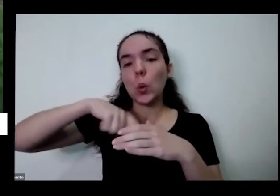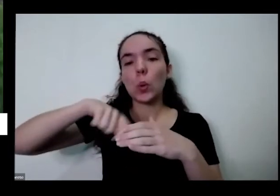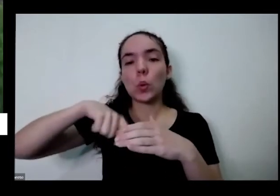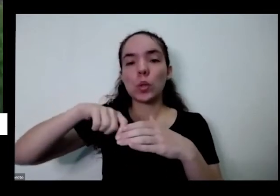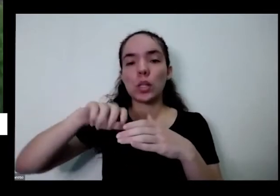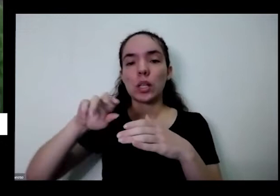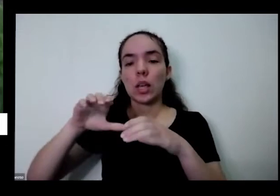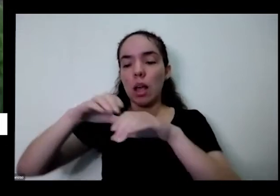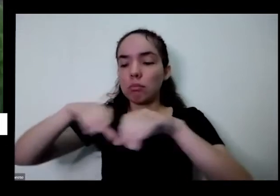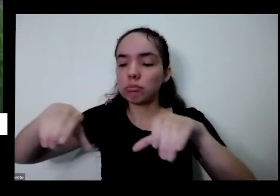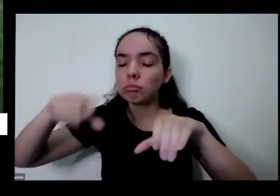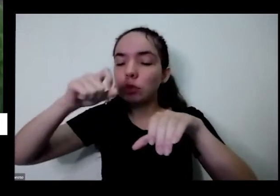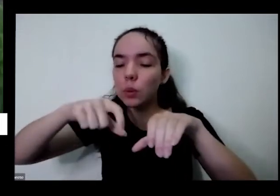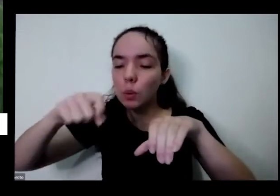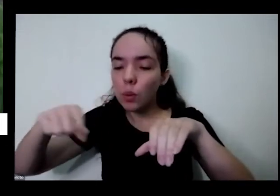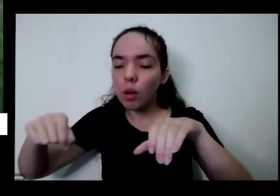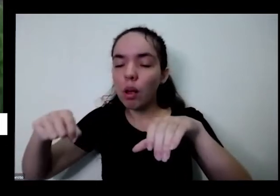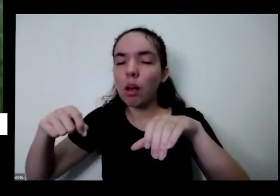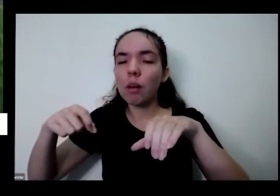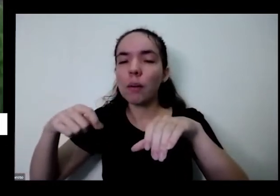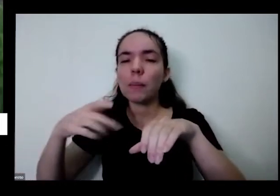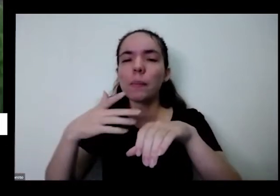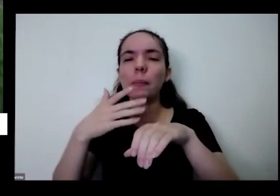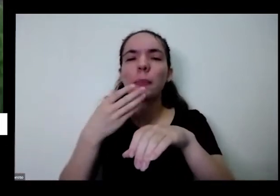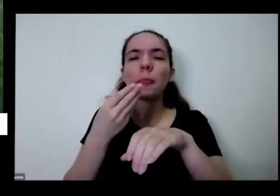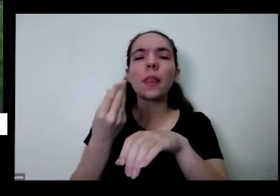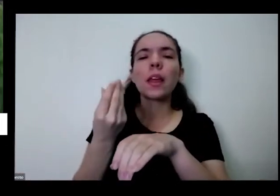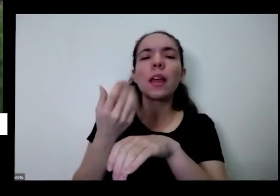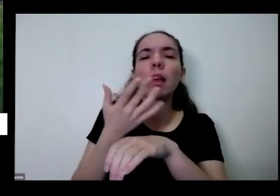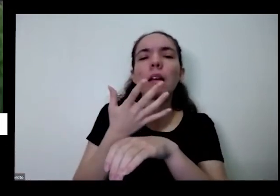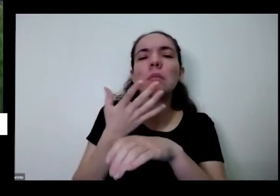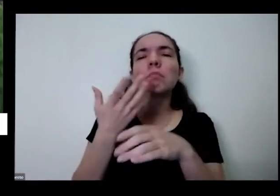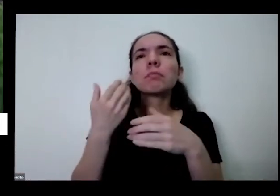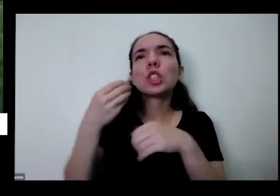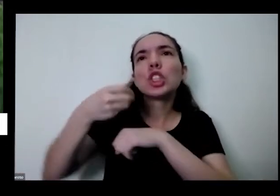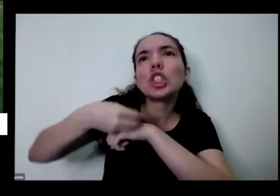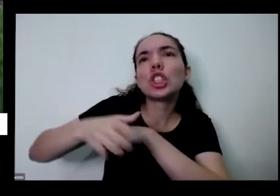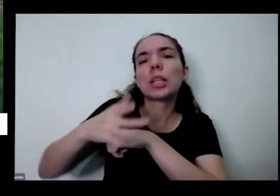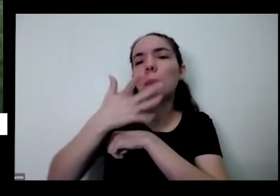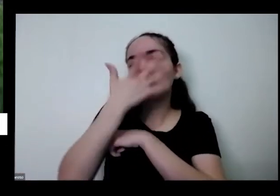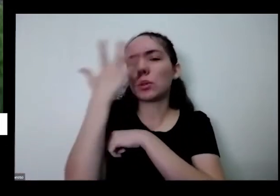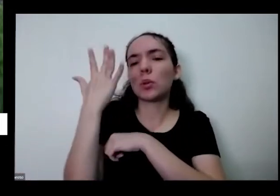que se plante para quem gosta de cozinhar com temperos exóticos ou IP saborosos E aí